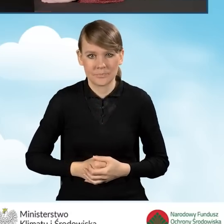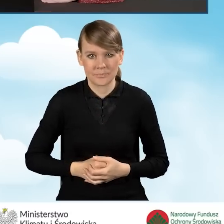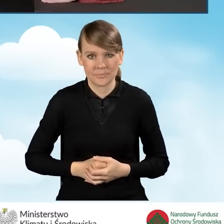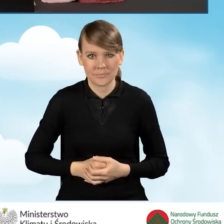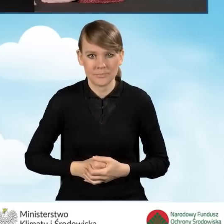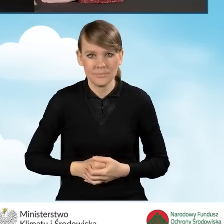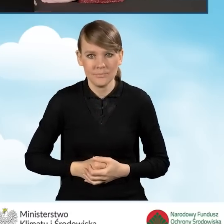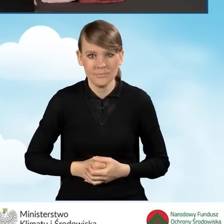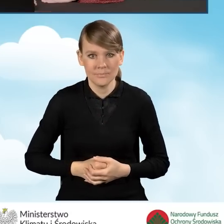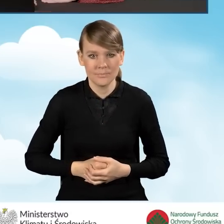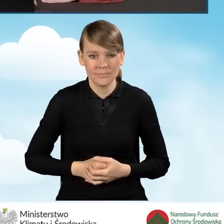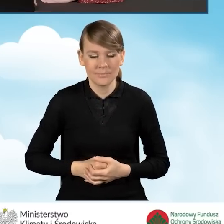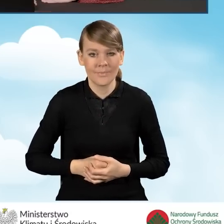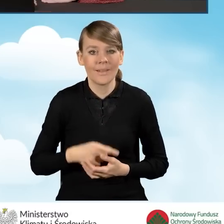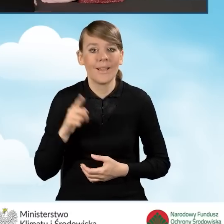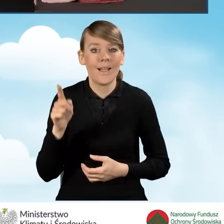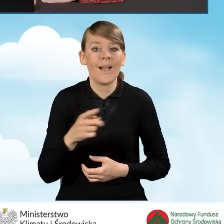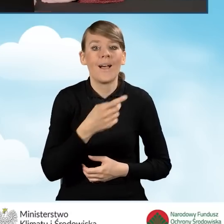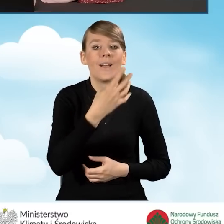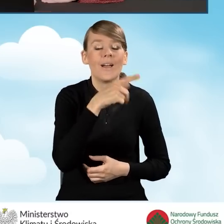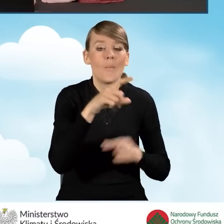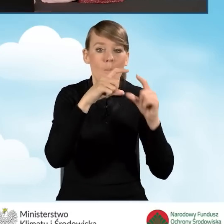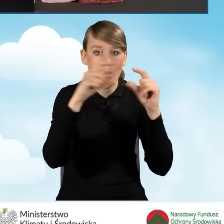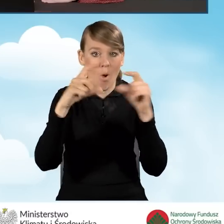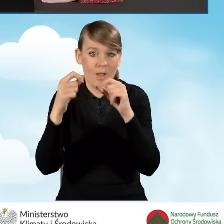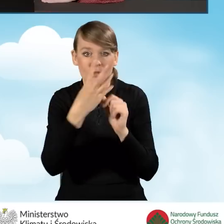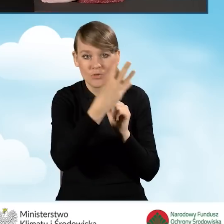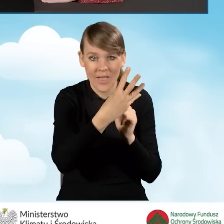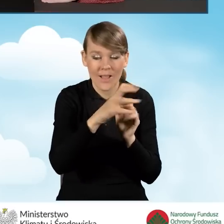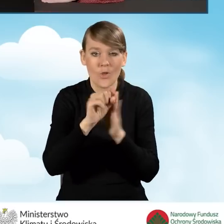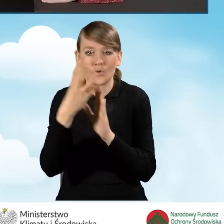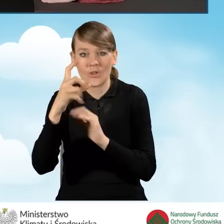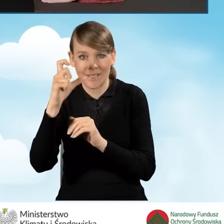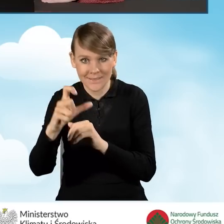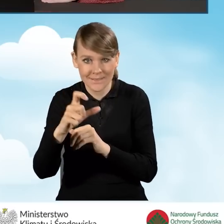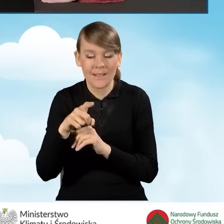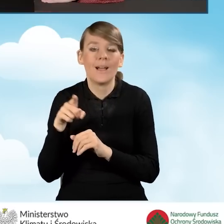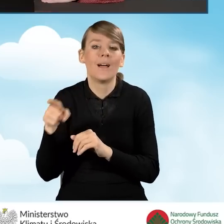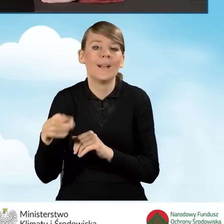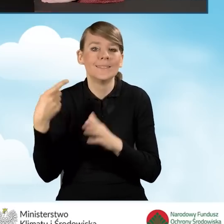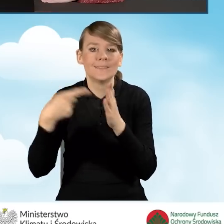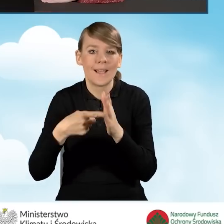Te pola od 4 do 4 C służą wygenerowaniu rejestru